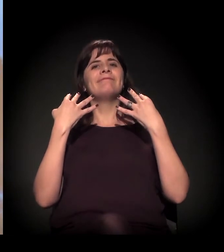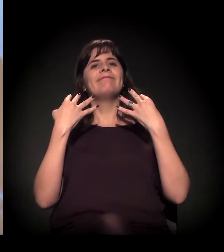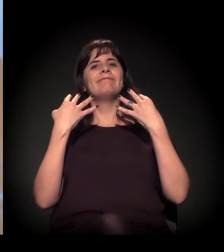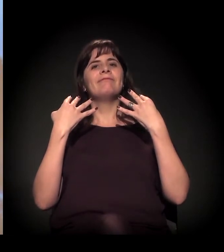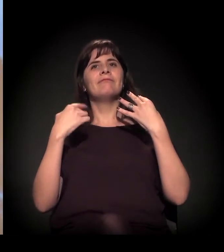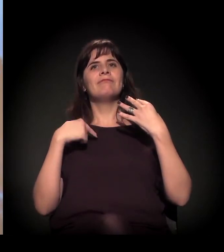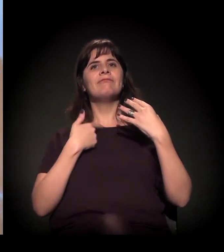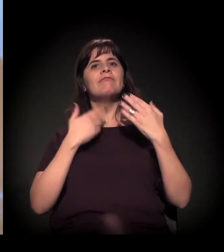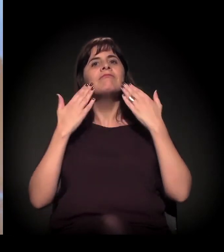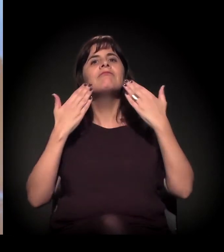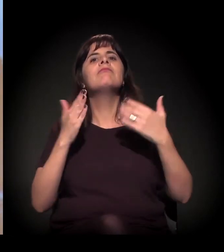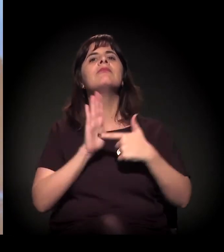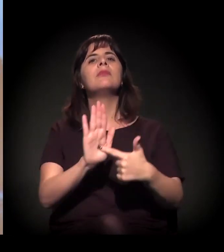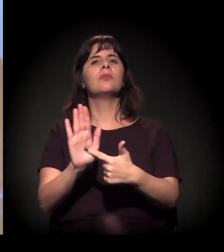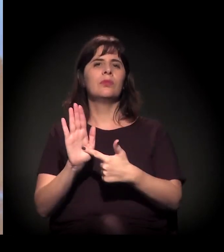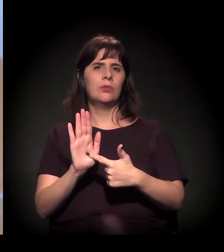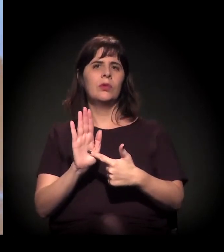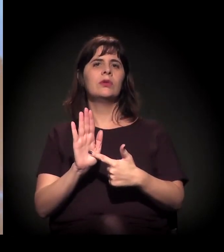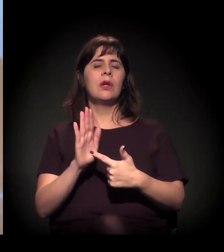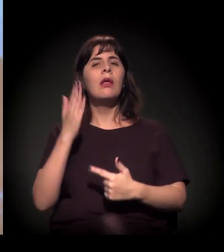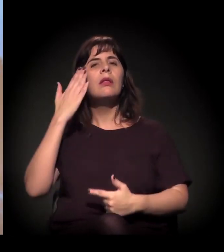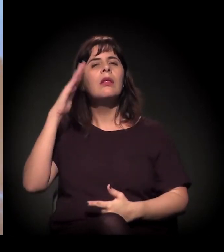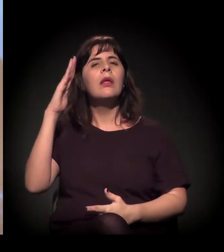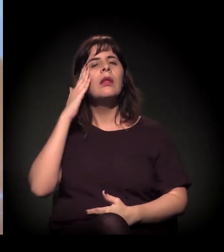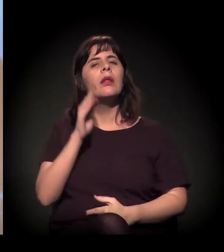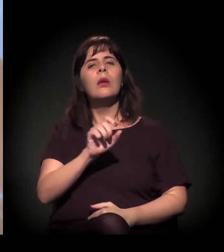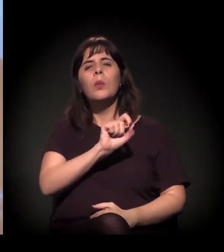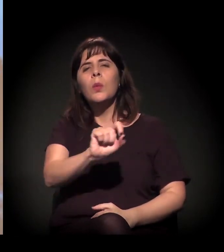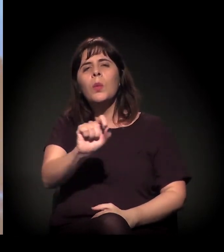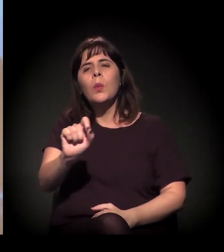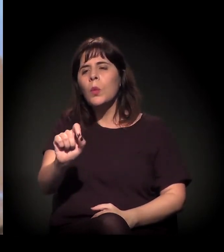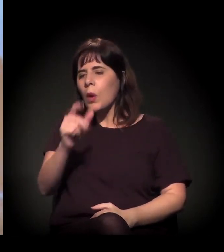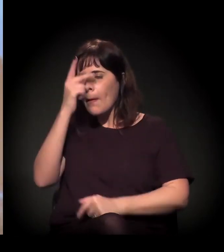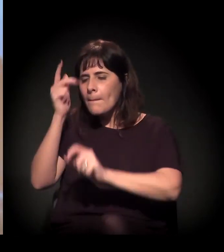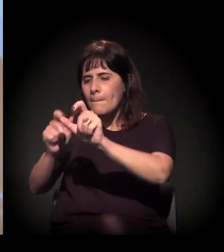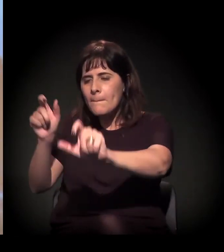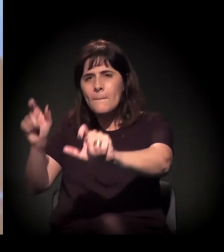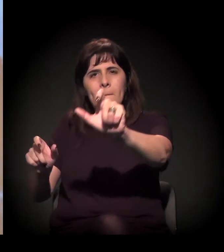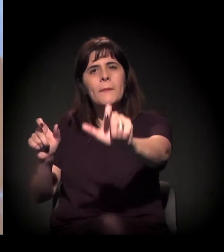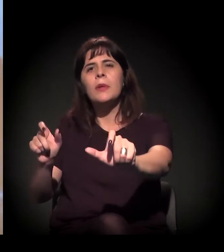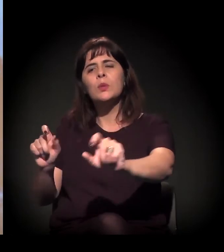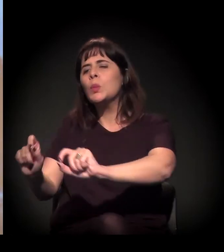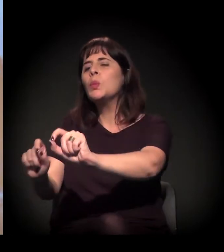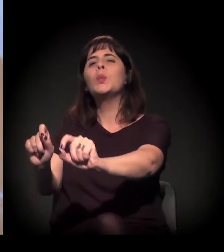Entender o que se passa ali, essa população extremamente...